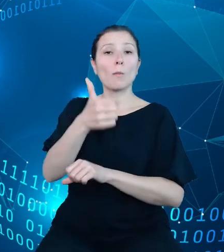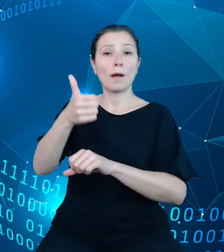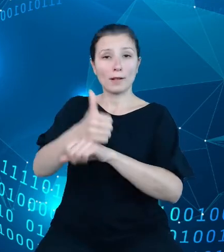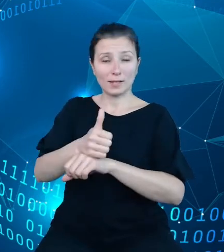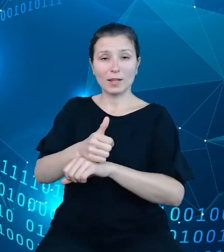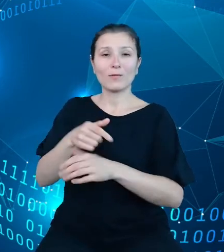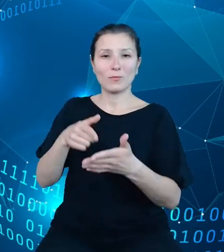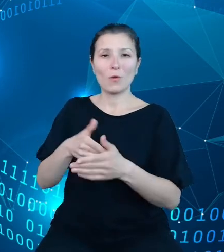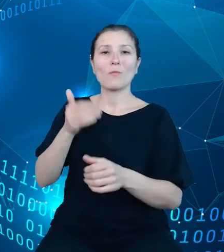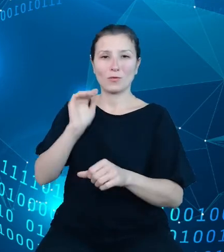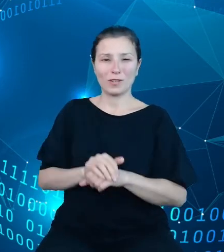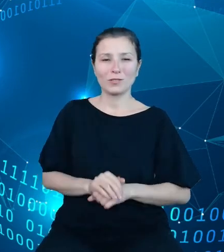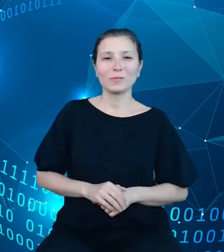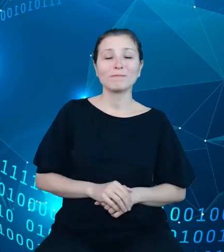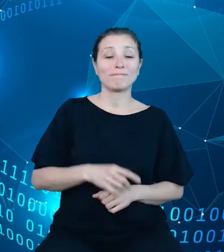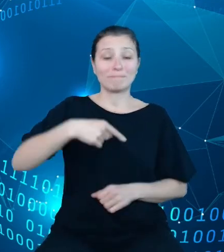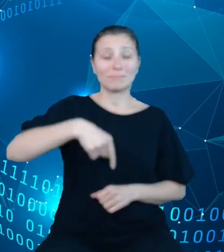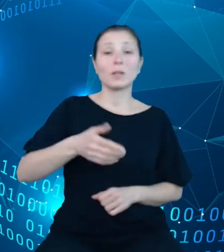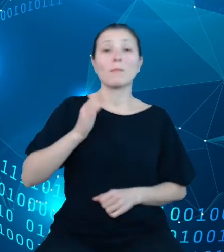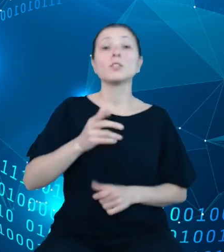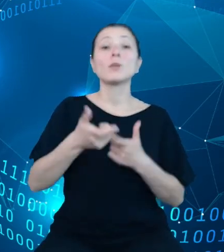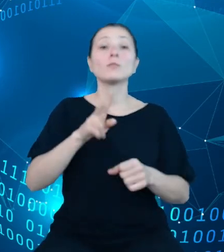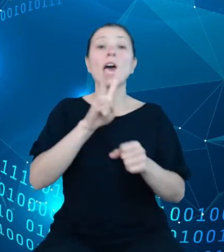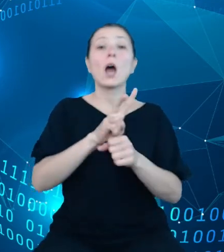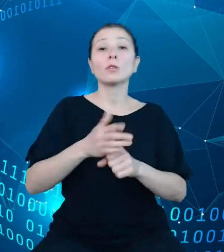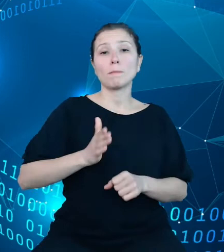Niedługo przystępujemy do audytu bezpieczeństwa. Do budowy API DBW